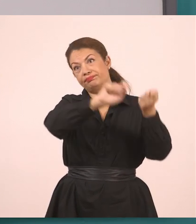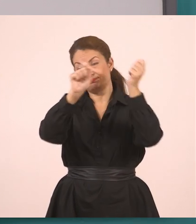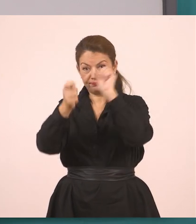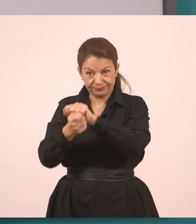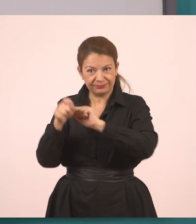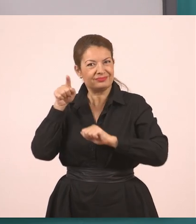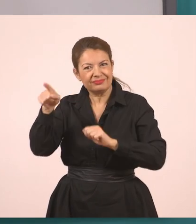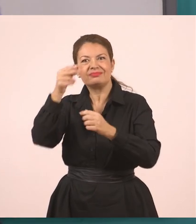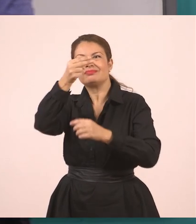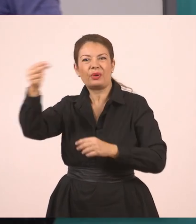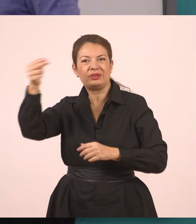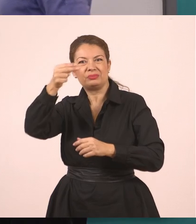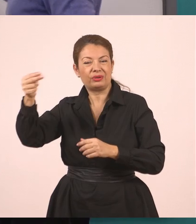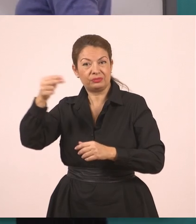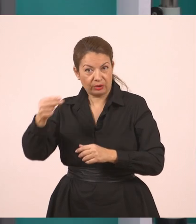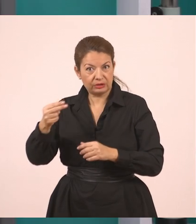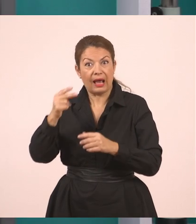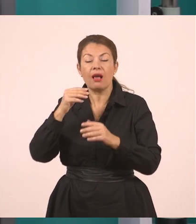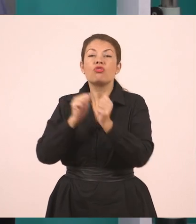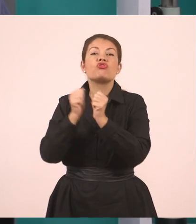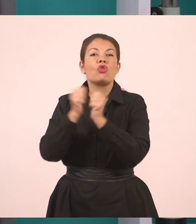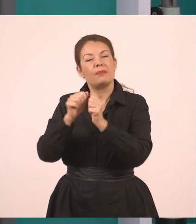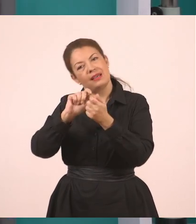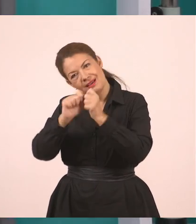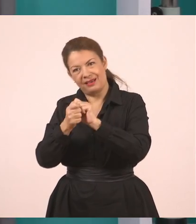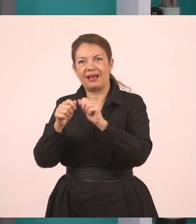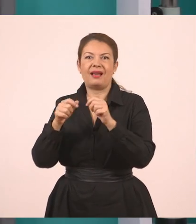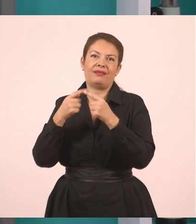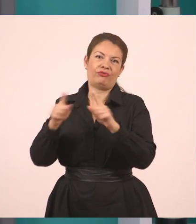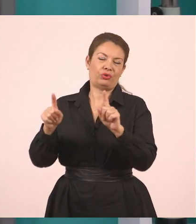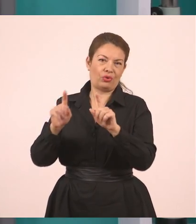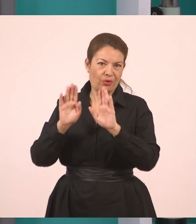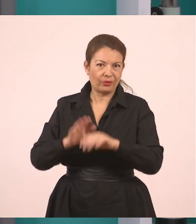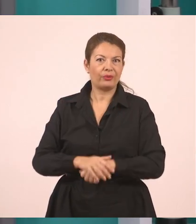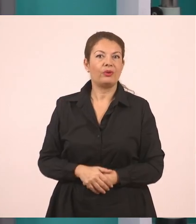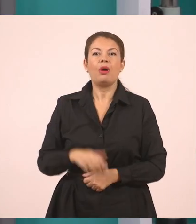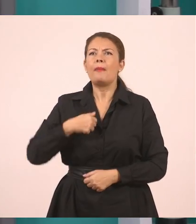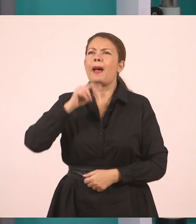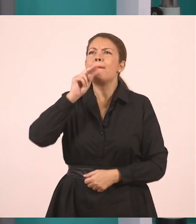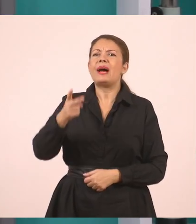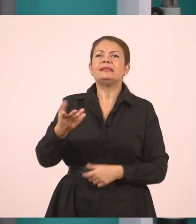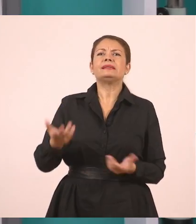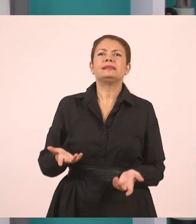Άρα, η υπάλληλος μας ρώτησε αν έχουμε συμπληρώσει τις αιτήσεις. Κι εμείς κάτι απαντήσαμε τώρα, για να δω.